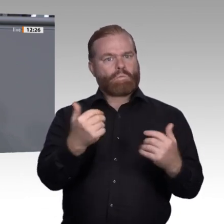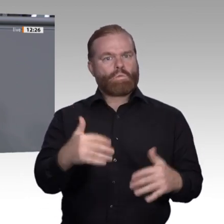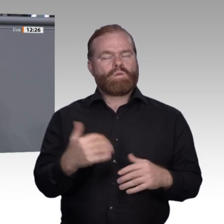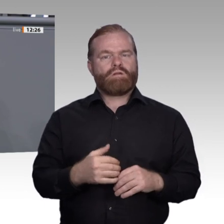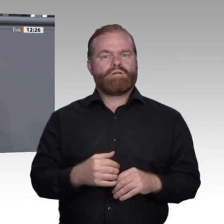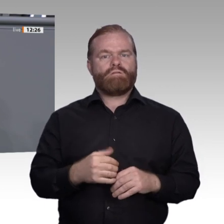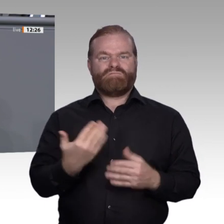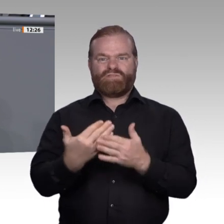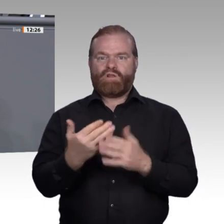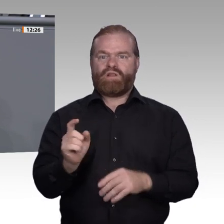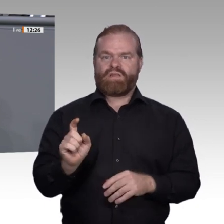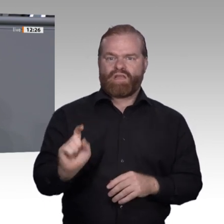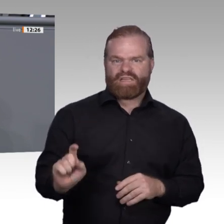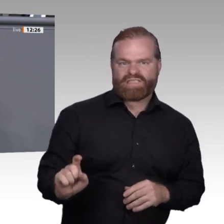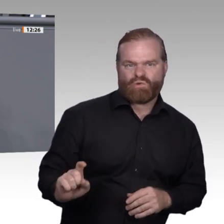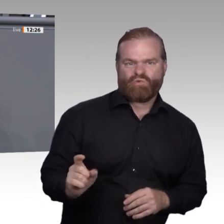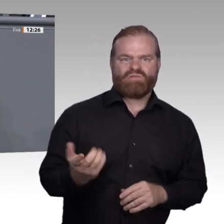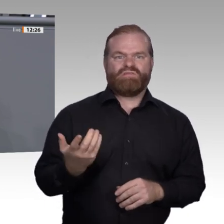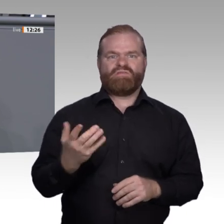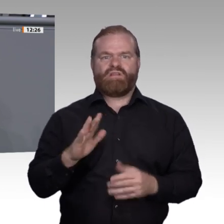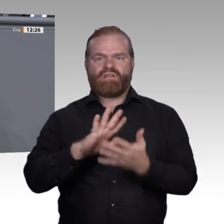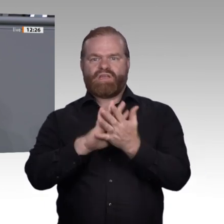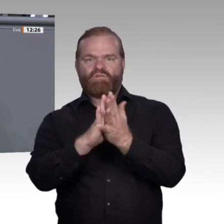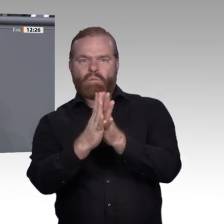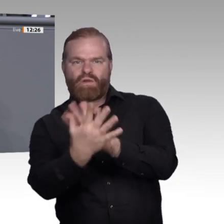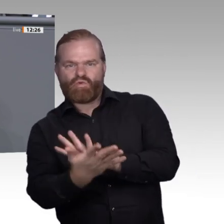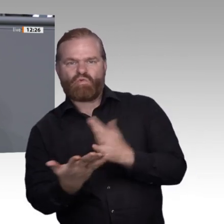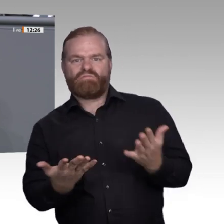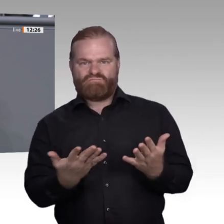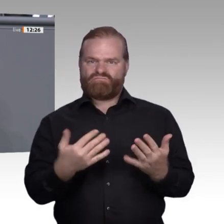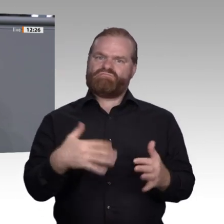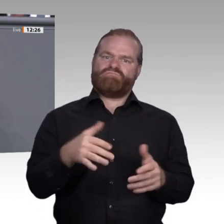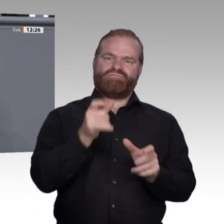nur eine kluge Beschäftigungspolitik sein. Denn ehrlich gesagt: Was nützt mir eine